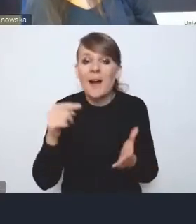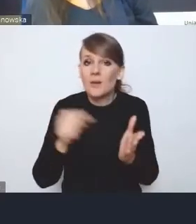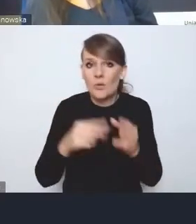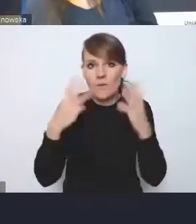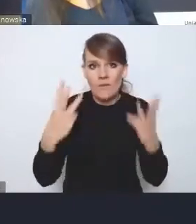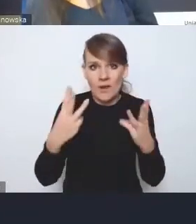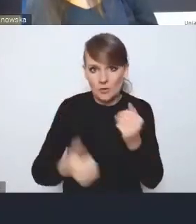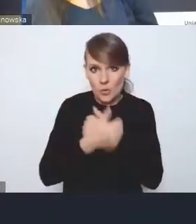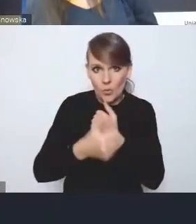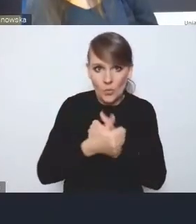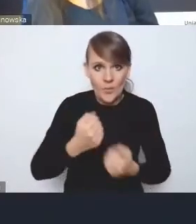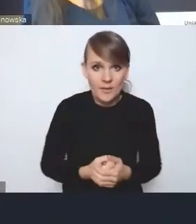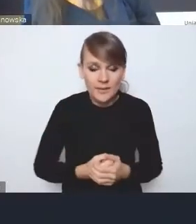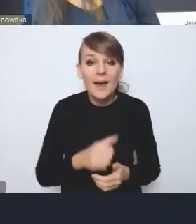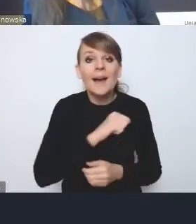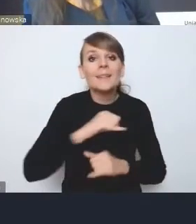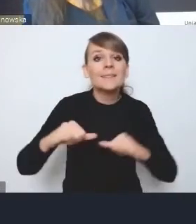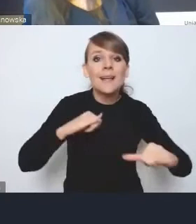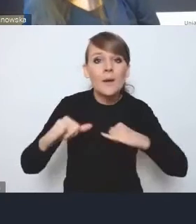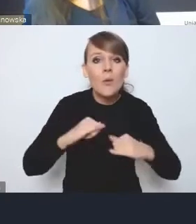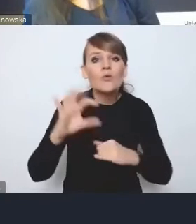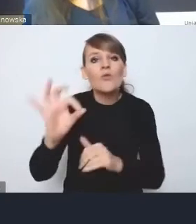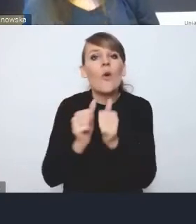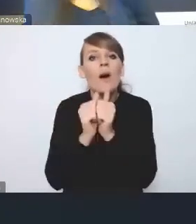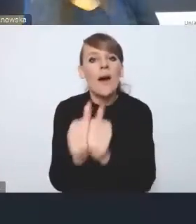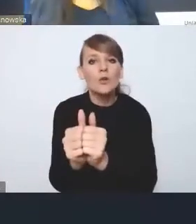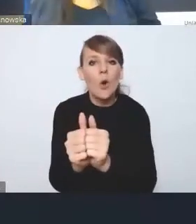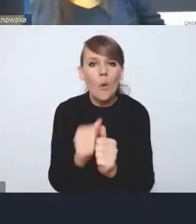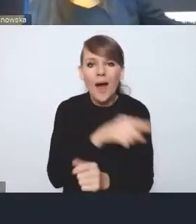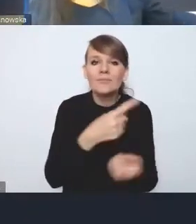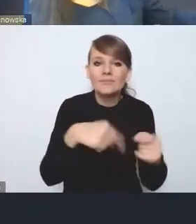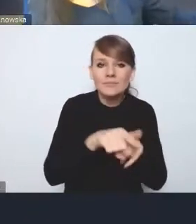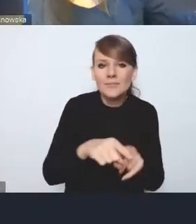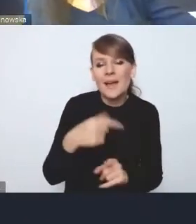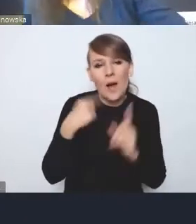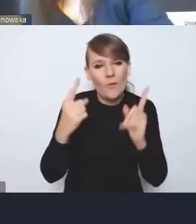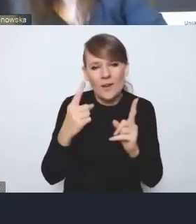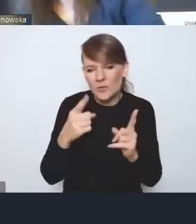Co do roli samorządu we wdrażaniu, to ja oczywiście uważam i to pewnie żadne zdziwienie, że ona powinna być silniejsza.